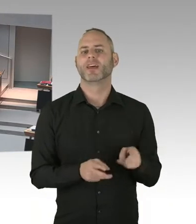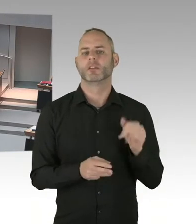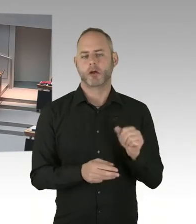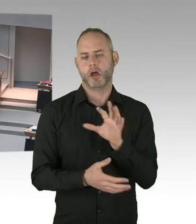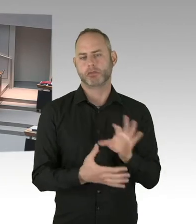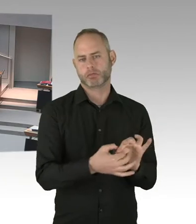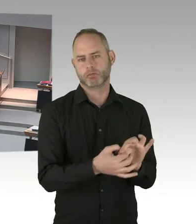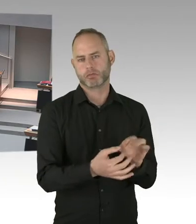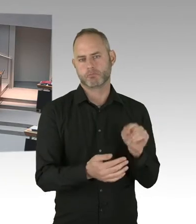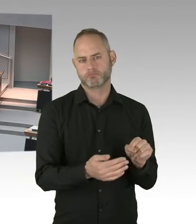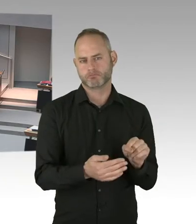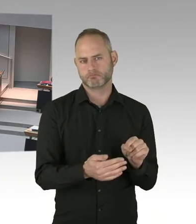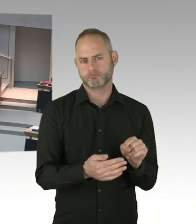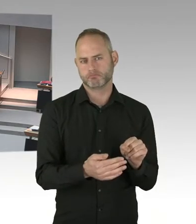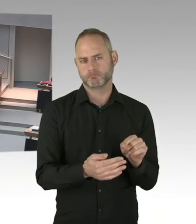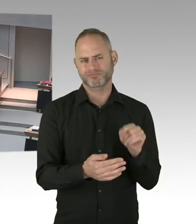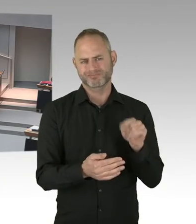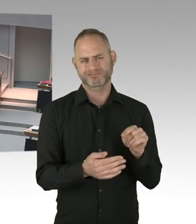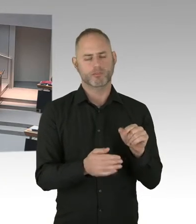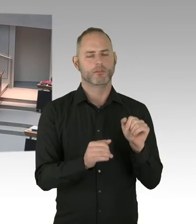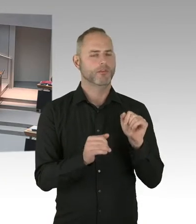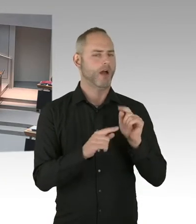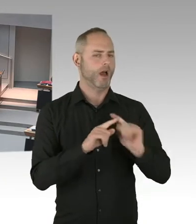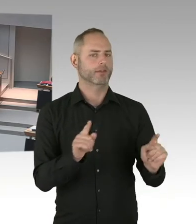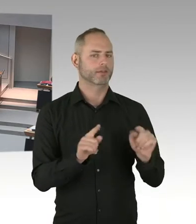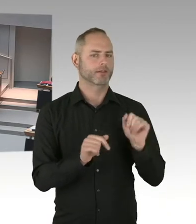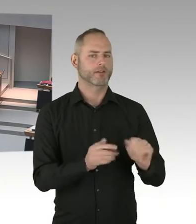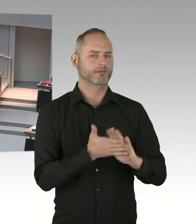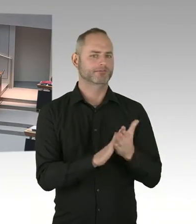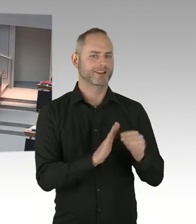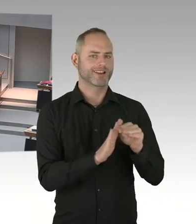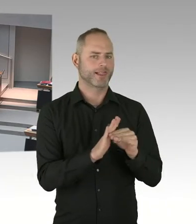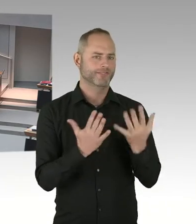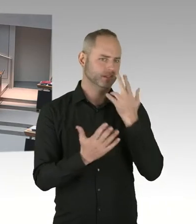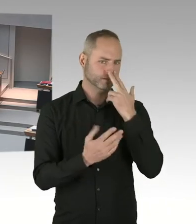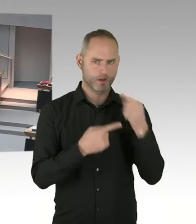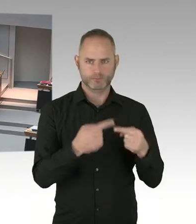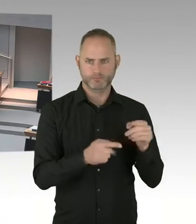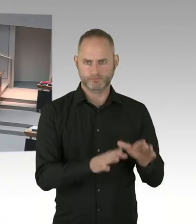Aber wie gesagt, das geht auch Ihrer Frage hervor, ich rechne nicht damit, dass es Teil des jetzt vom Bund auf